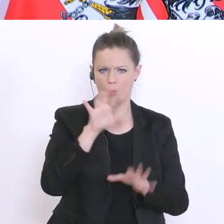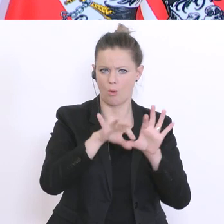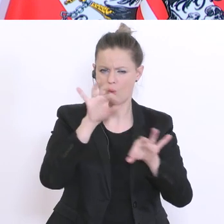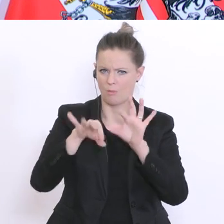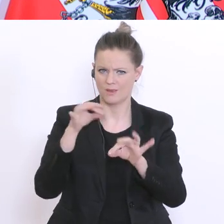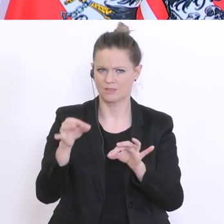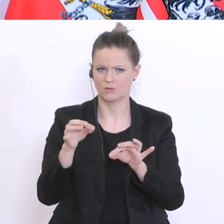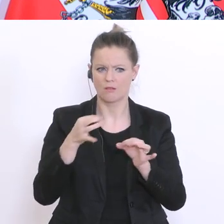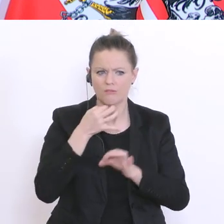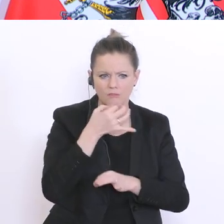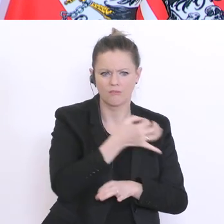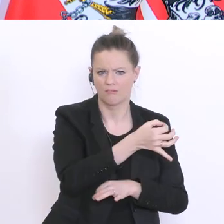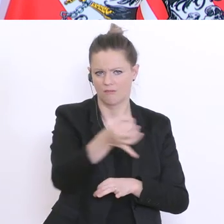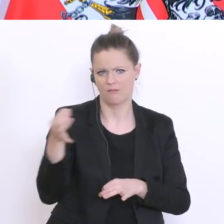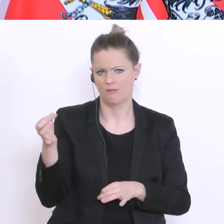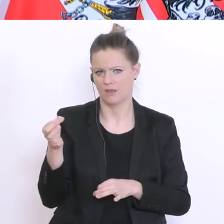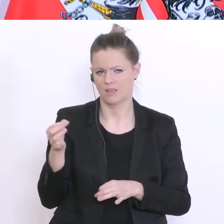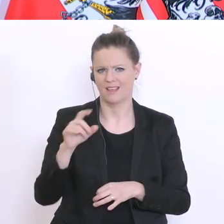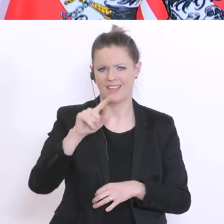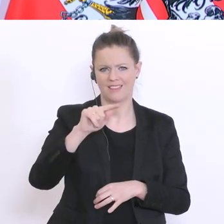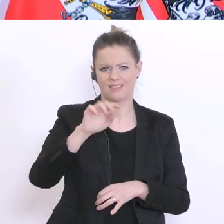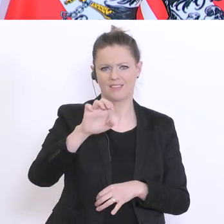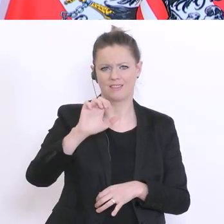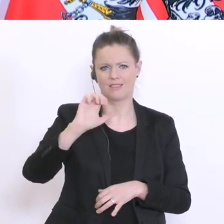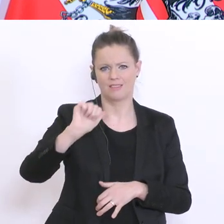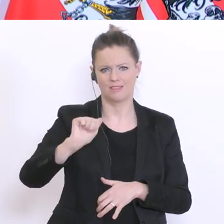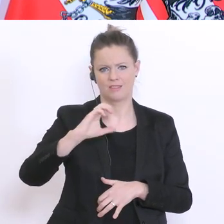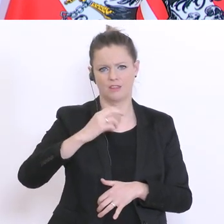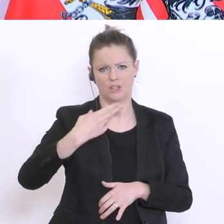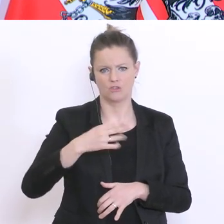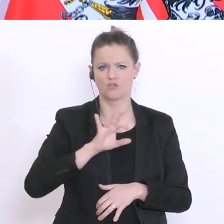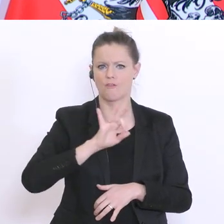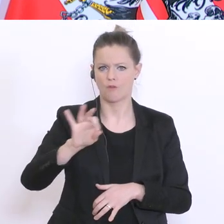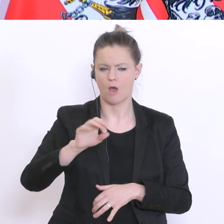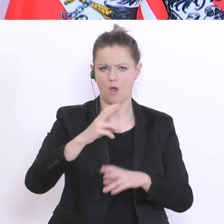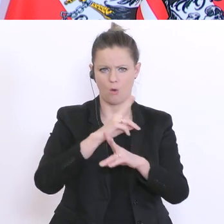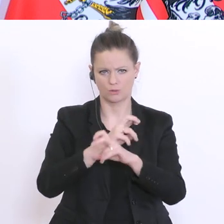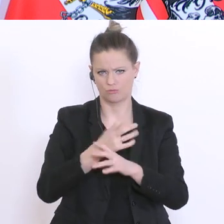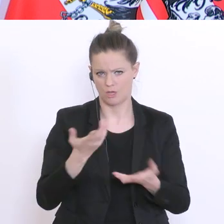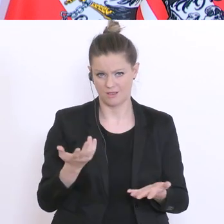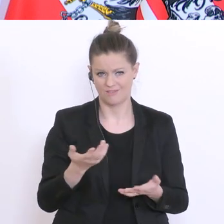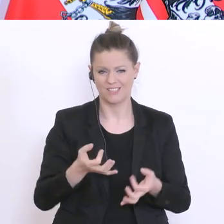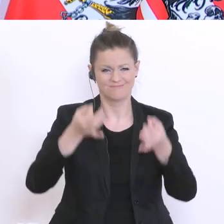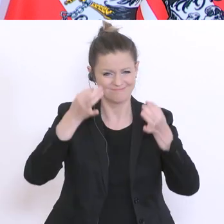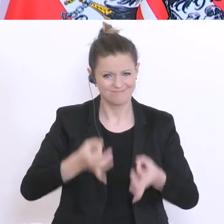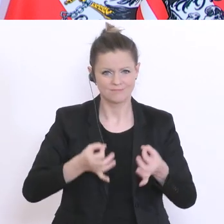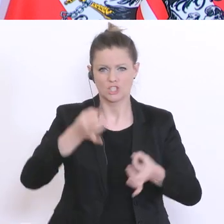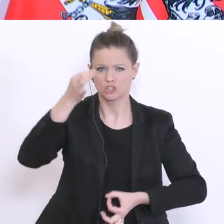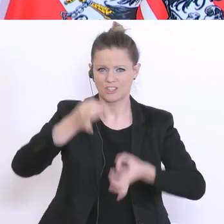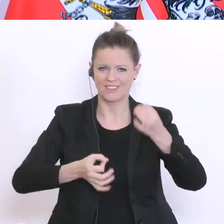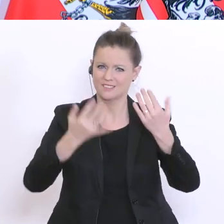die für Teach for Austria tätig sind. Eine exakte statistische Zahl kann man nicht nennen,